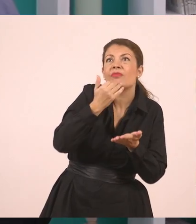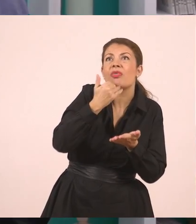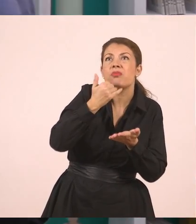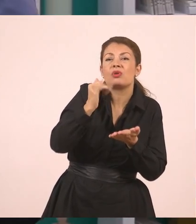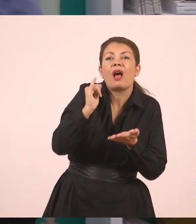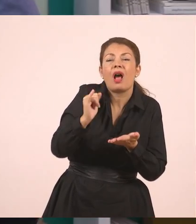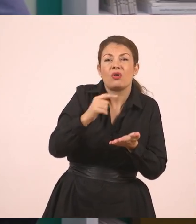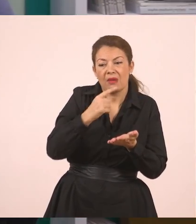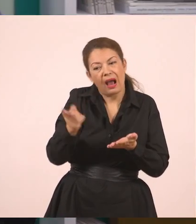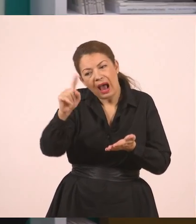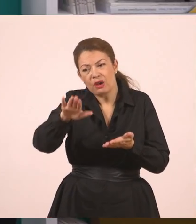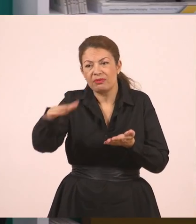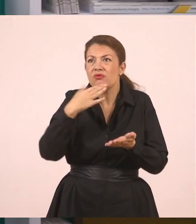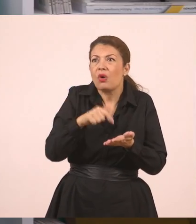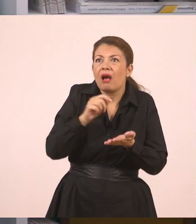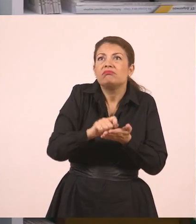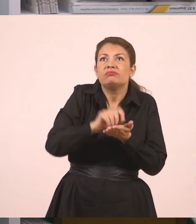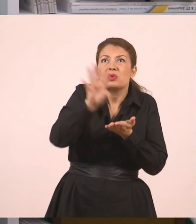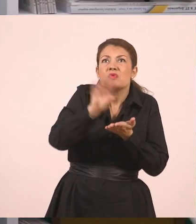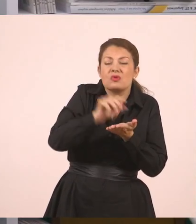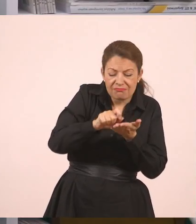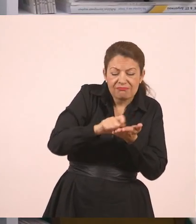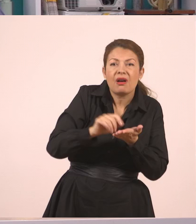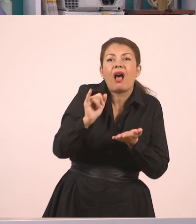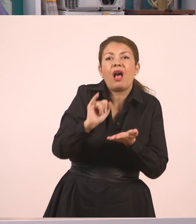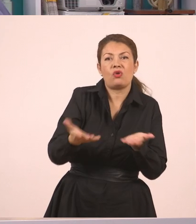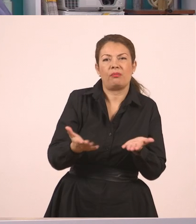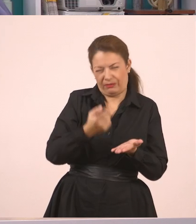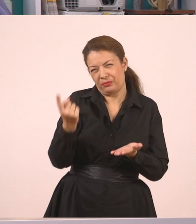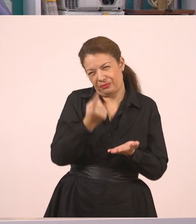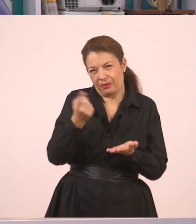Πείτε σε κάποιο άλλο παιδί γιατί γράφω ακόμα". Γιατί έγραφε, αυτό συμβαίνει πολλές φορές. Εντάξει;